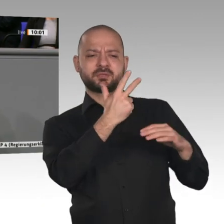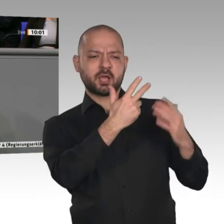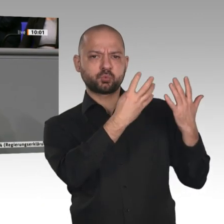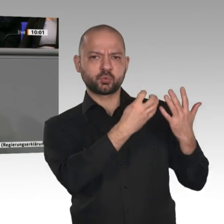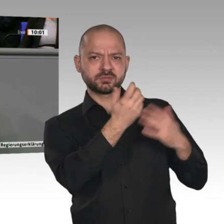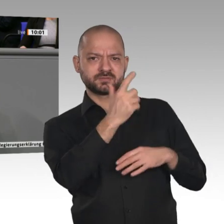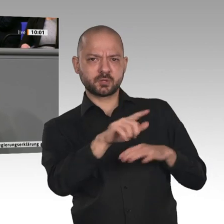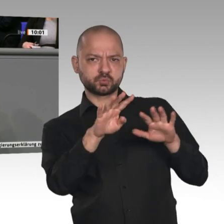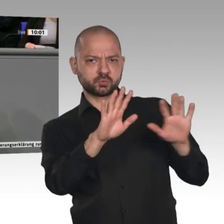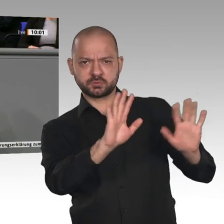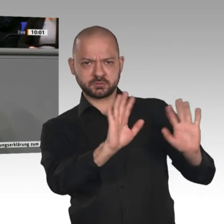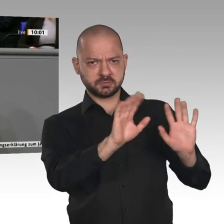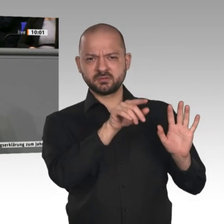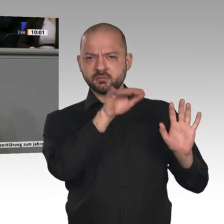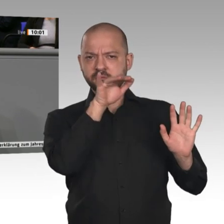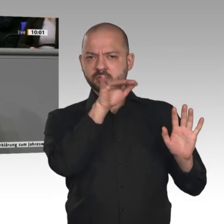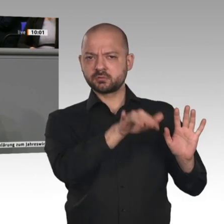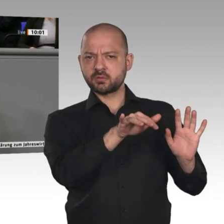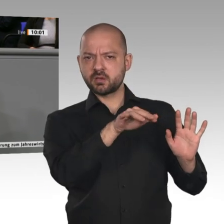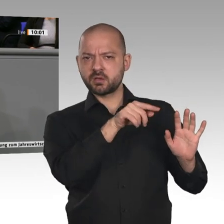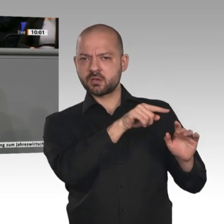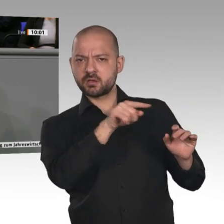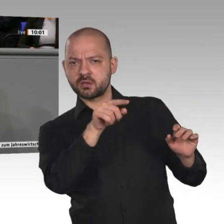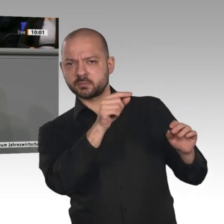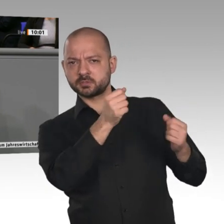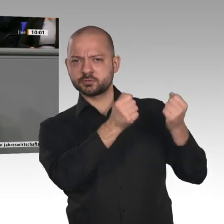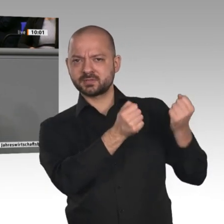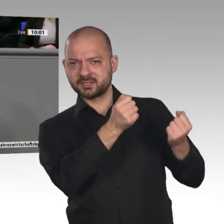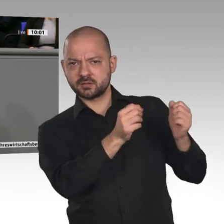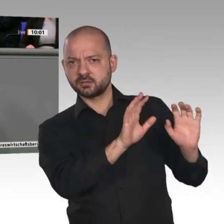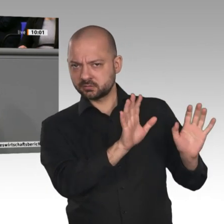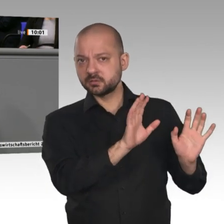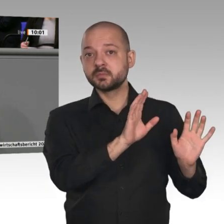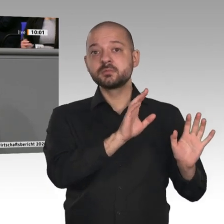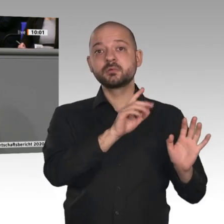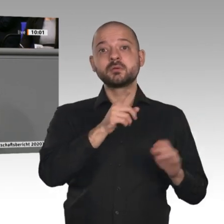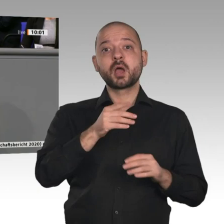des Wachstums. Auch weltweit ist in über 40 Jahren das Handelsvolumen immer stärker